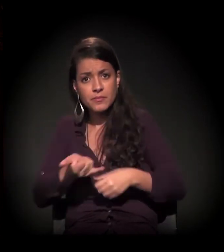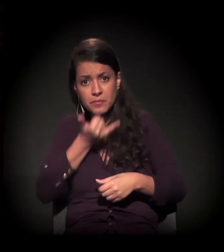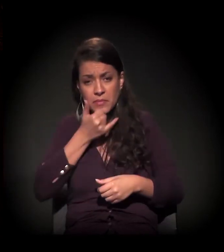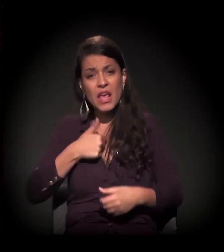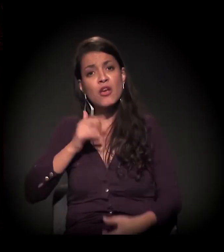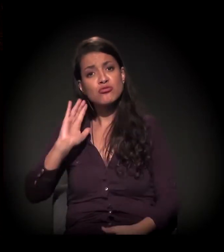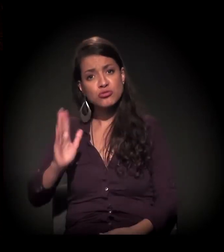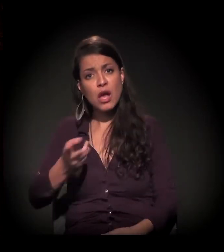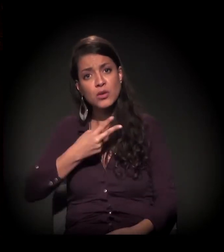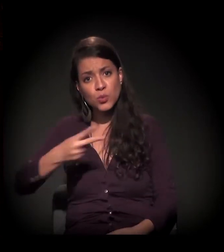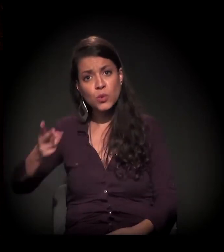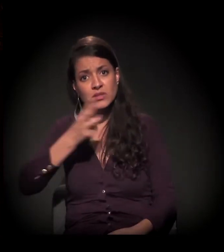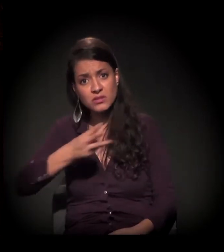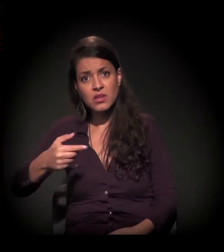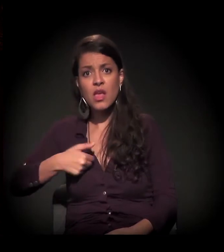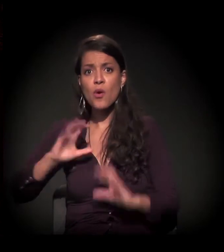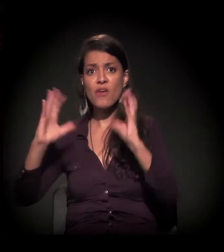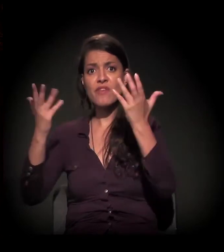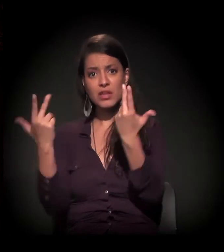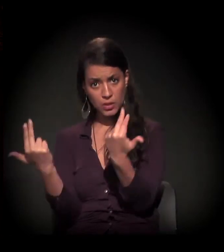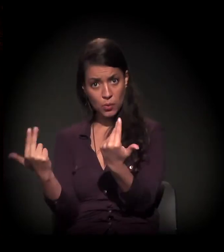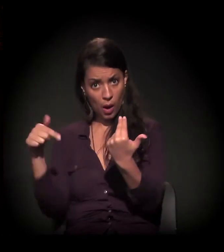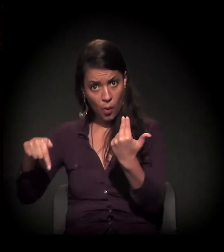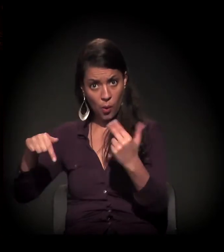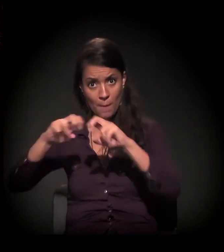− eu estou há umas duas, três semanas participando de eventos como este,